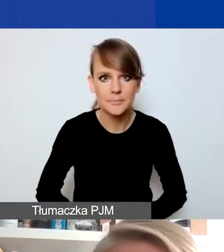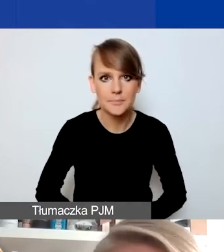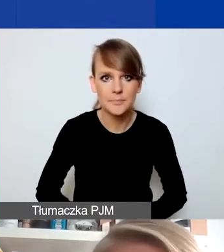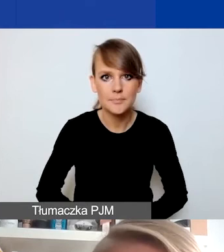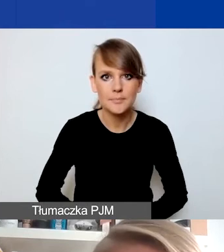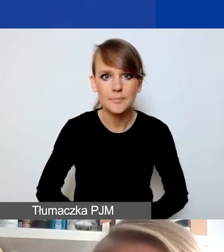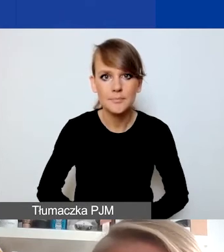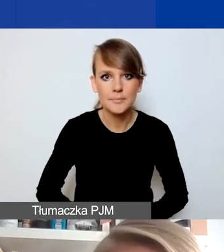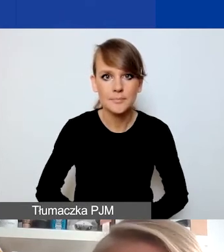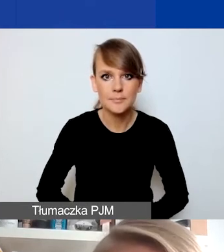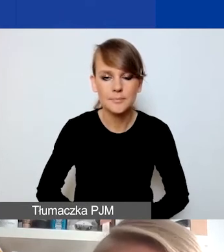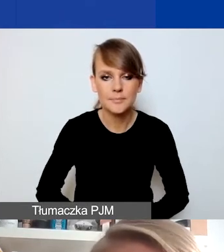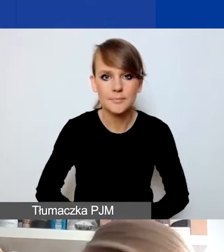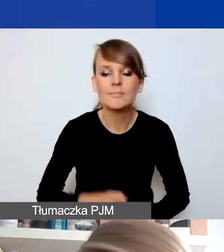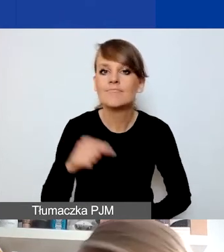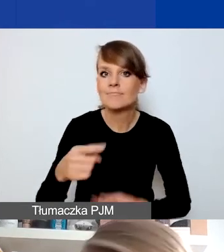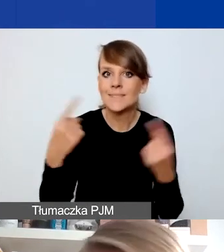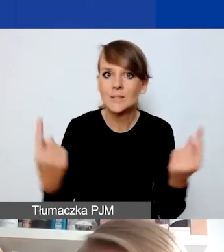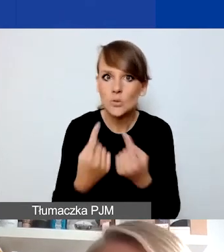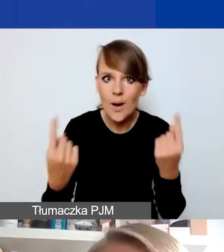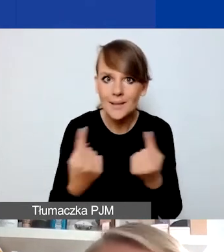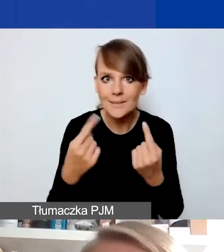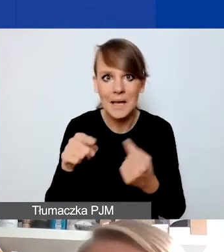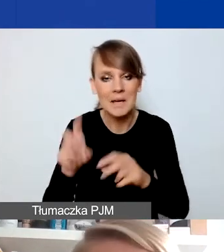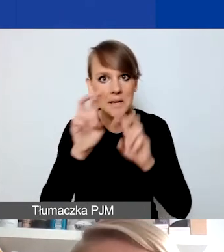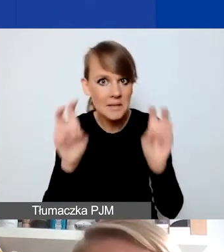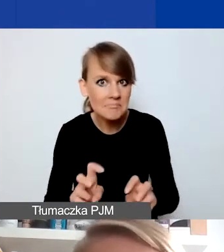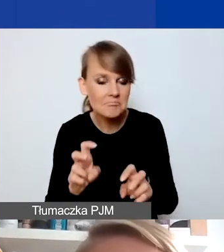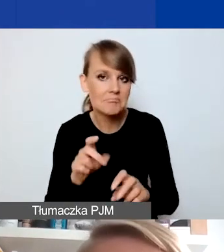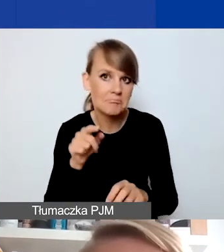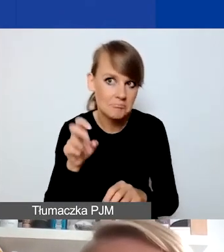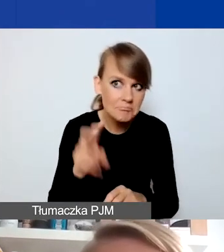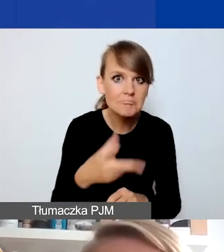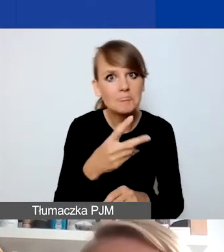To, czy dana sytuacja jest sytuacją kryzysową i czy wymaga interwencji,